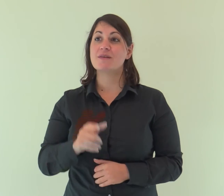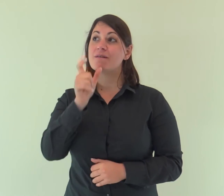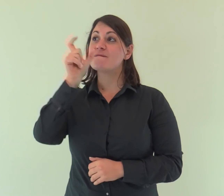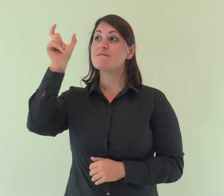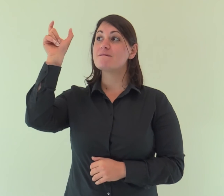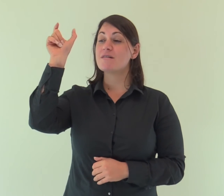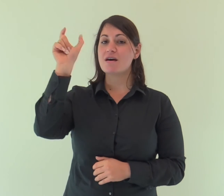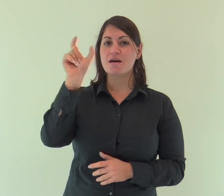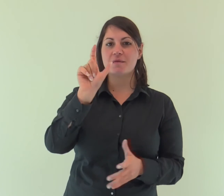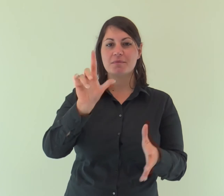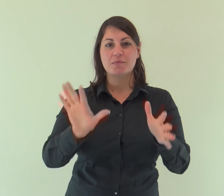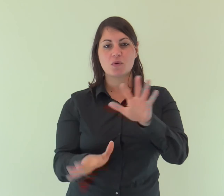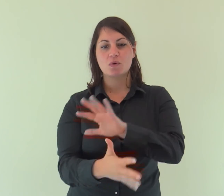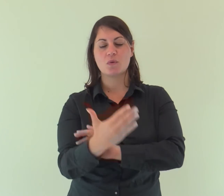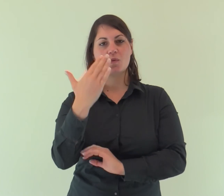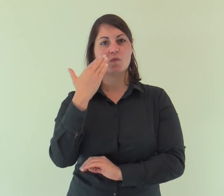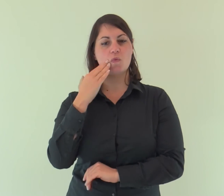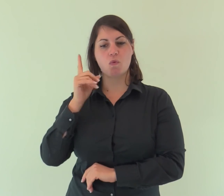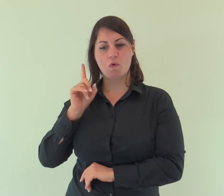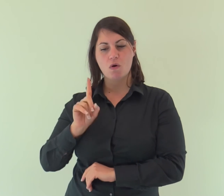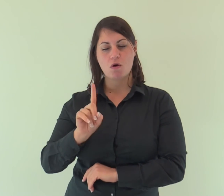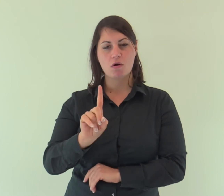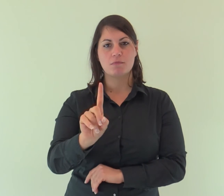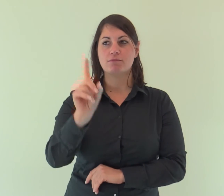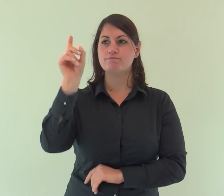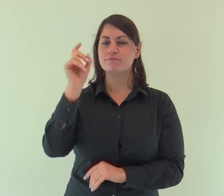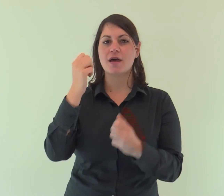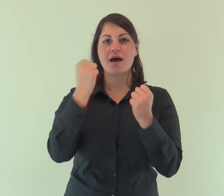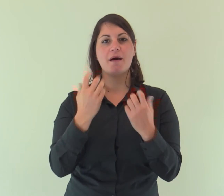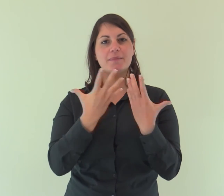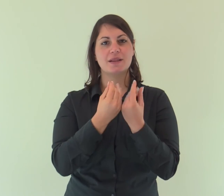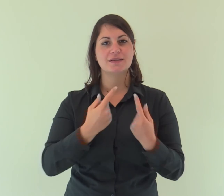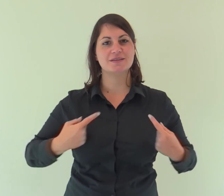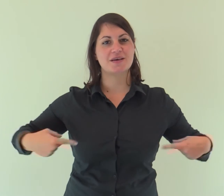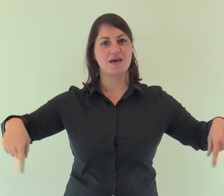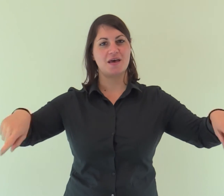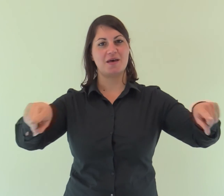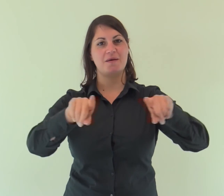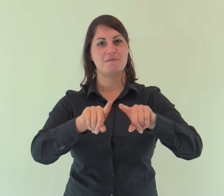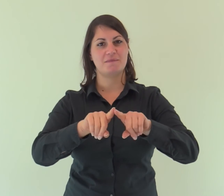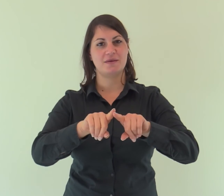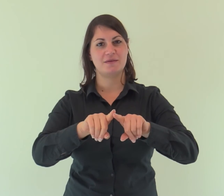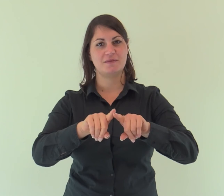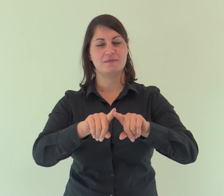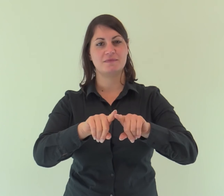E il Verbo si fece carne e venne ad abitare in mezzo a noi;